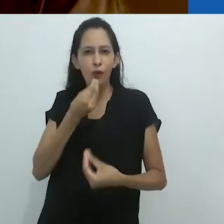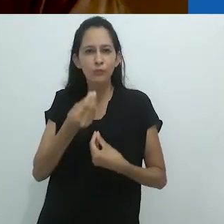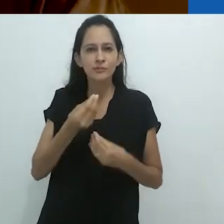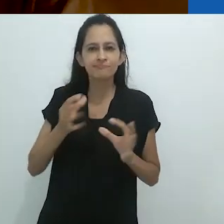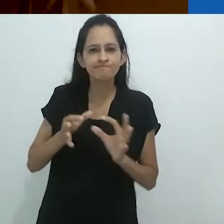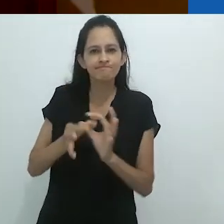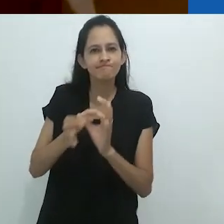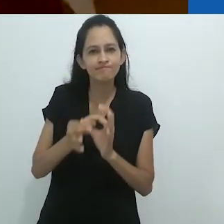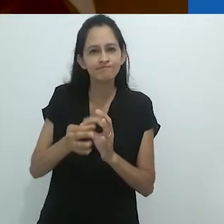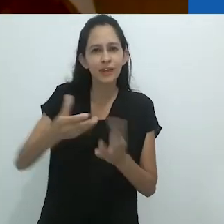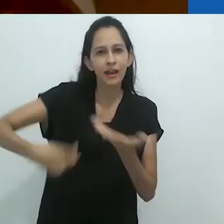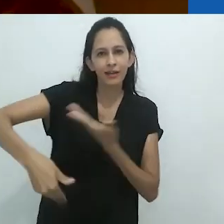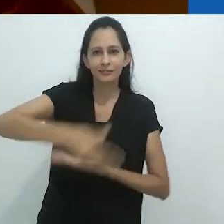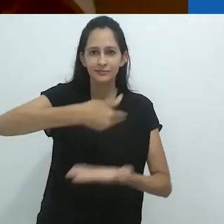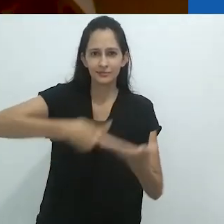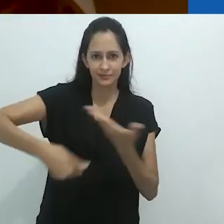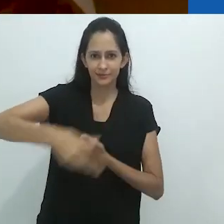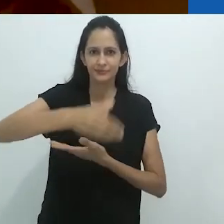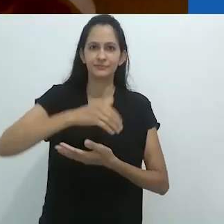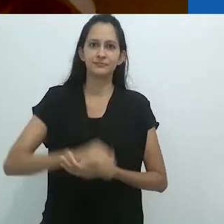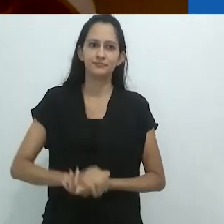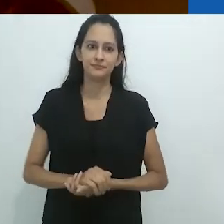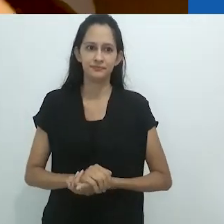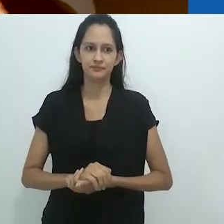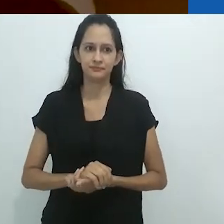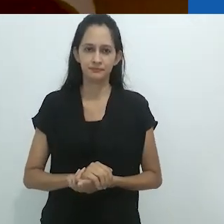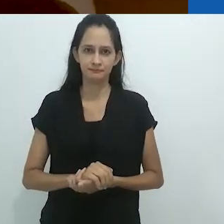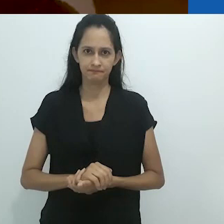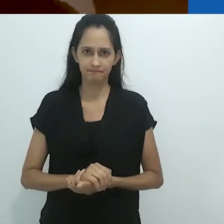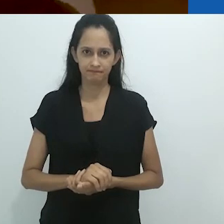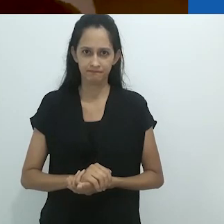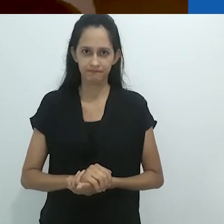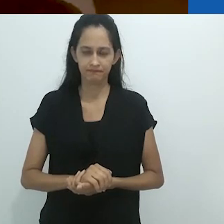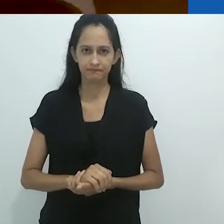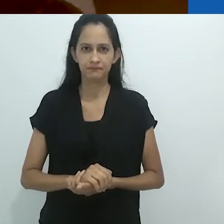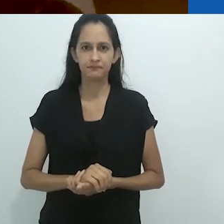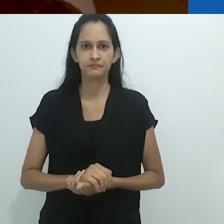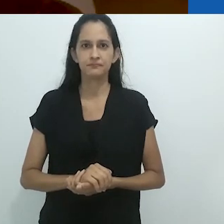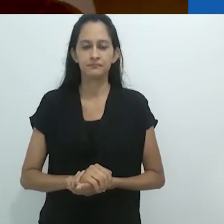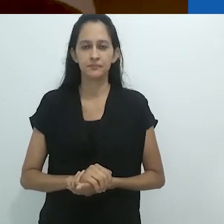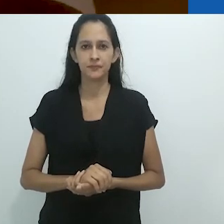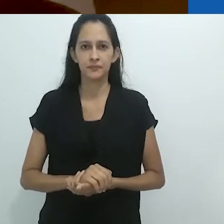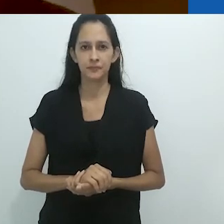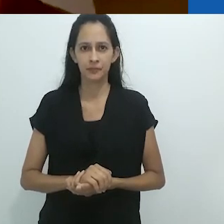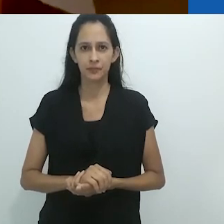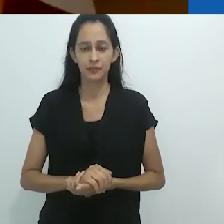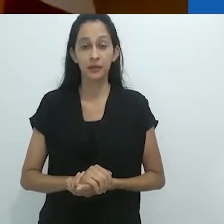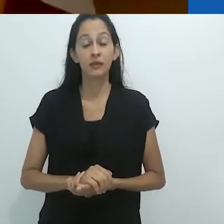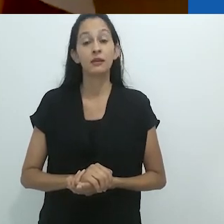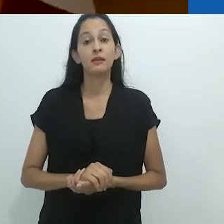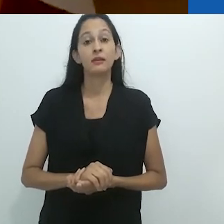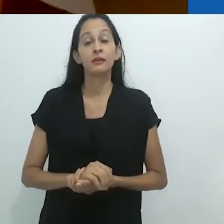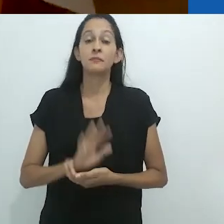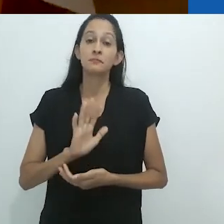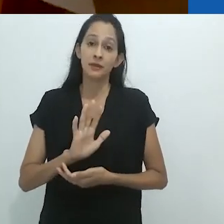de prever a imensa plasticidade do humano no animal,